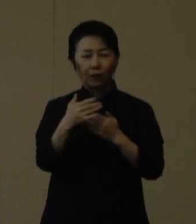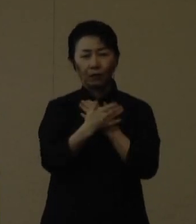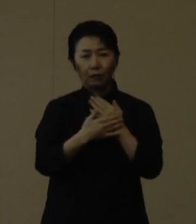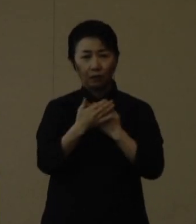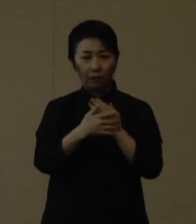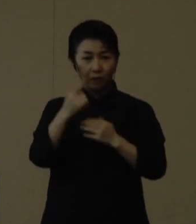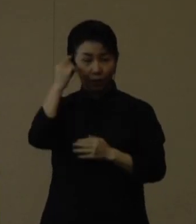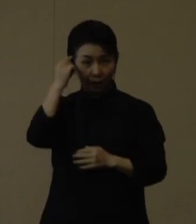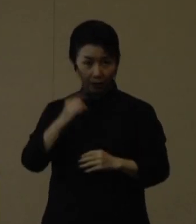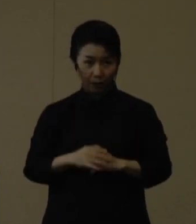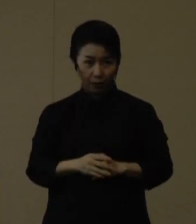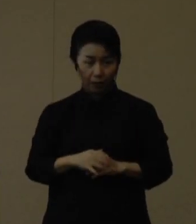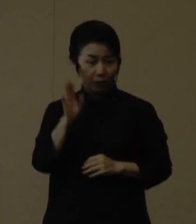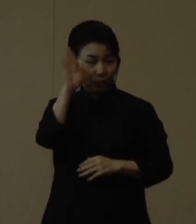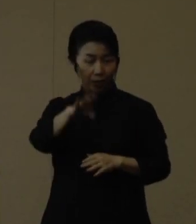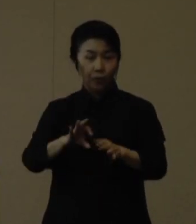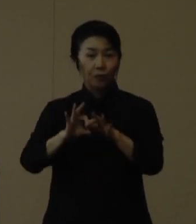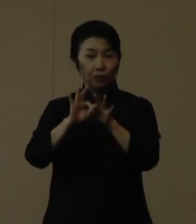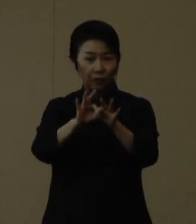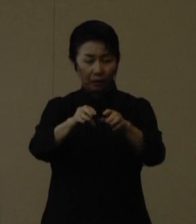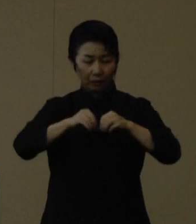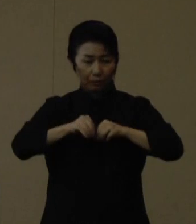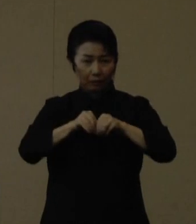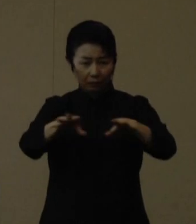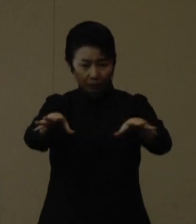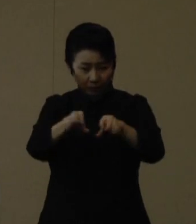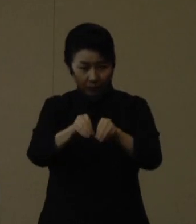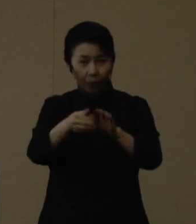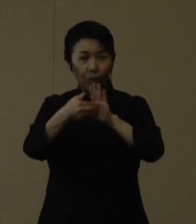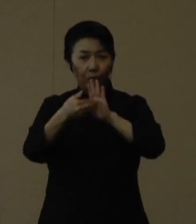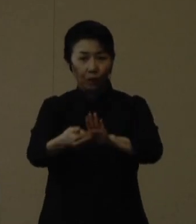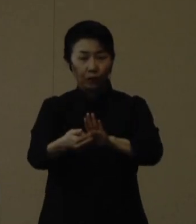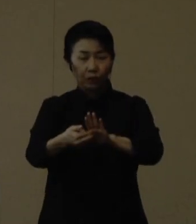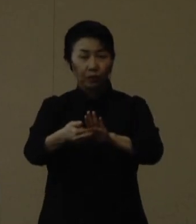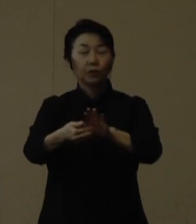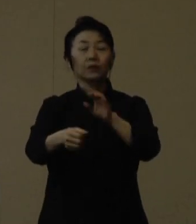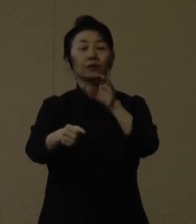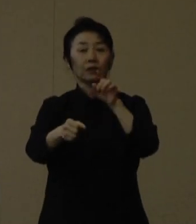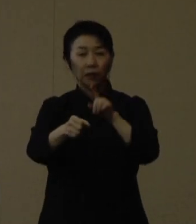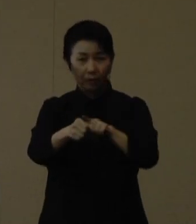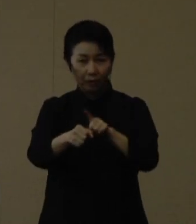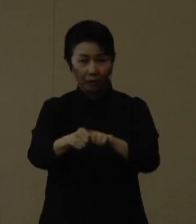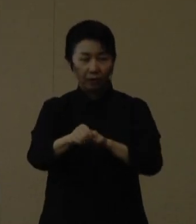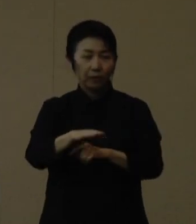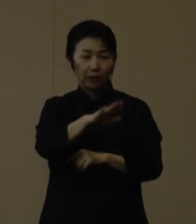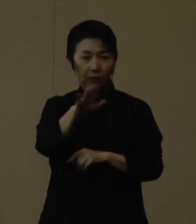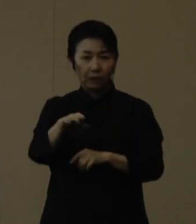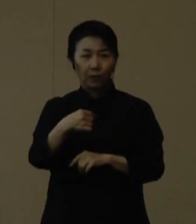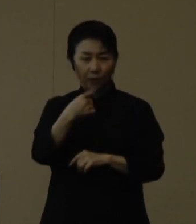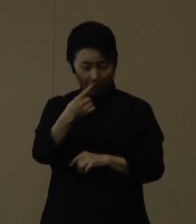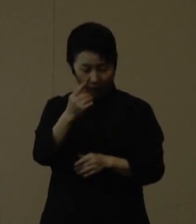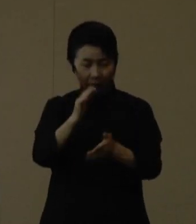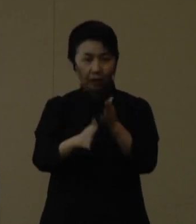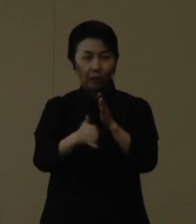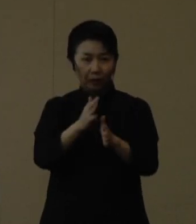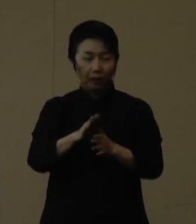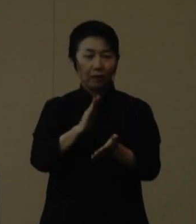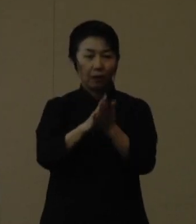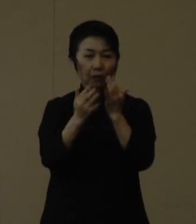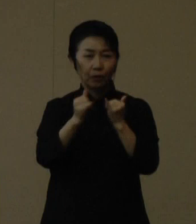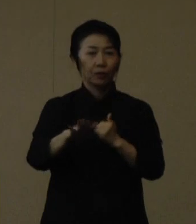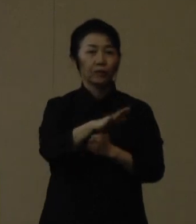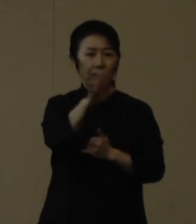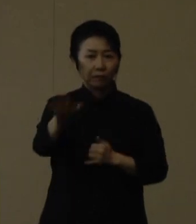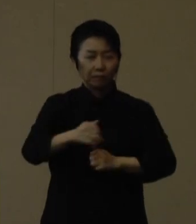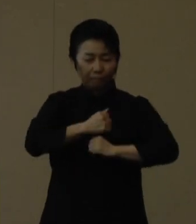引き続き感染拡大防止に全力で取り組んで参りますので、今一度、県民の皆様においては気を引き締めていただき、